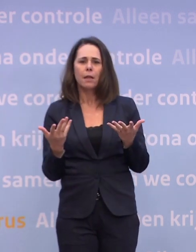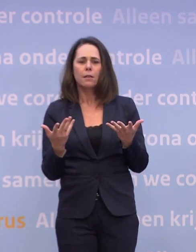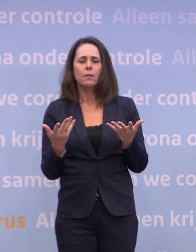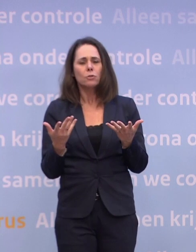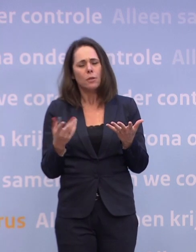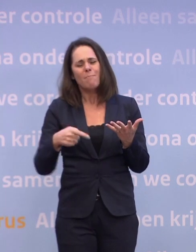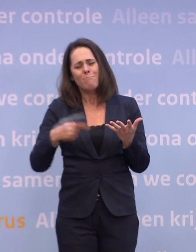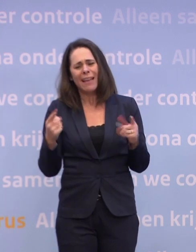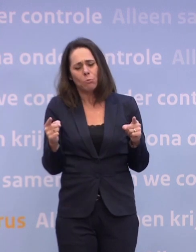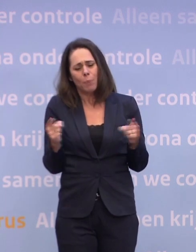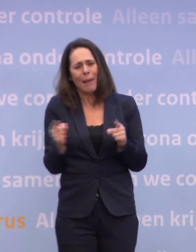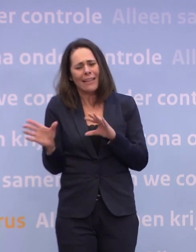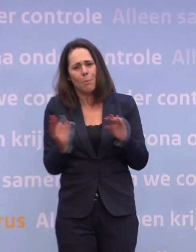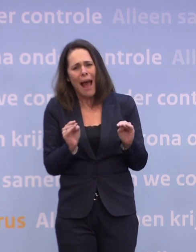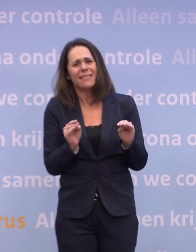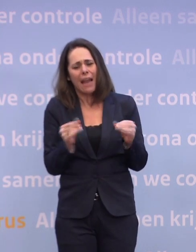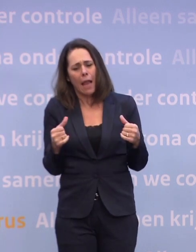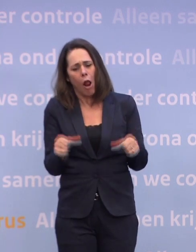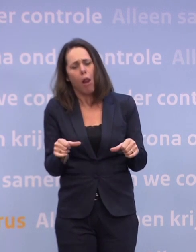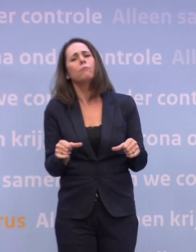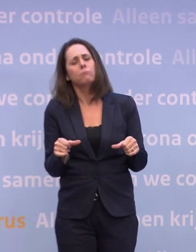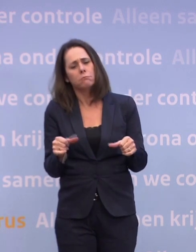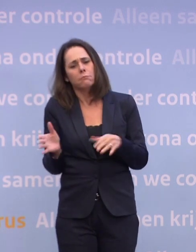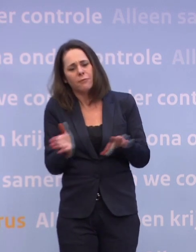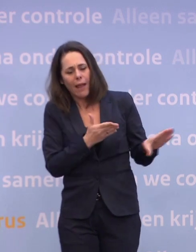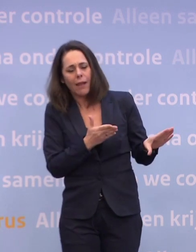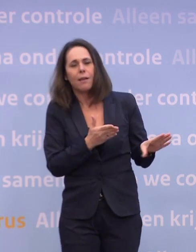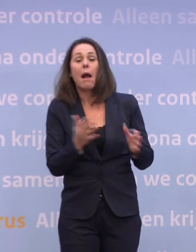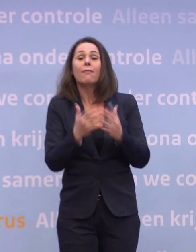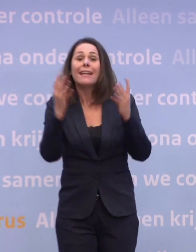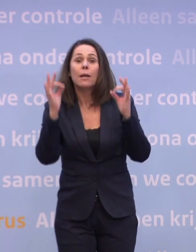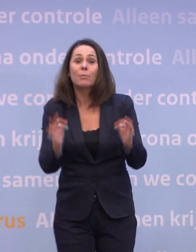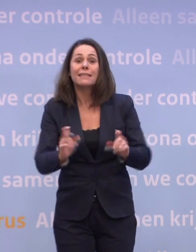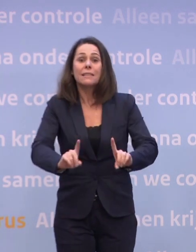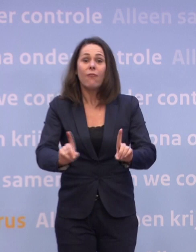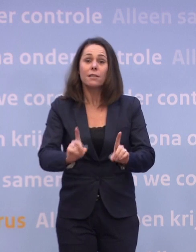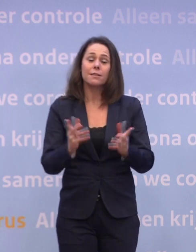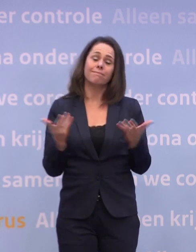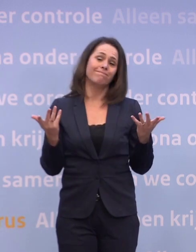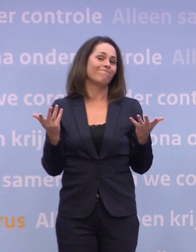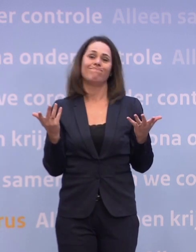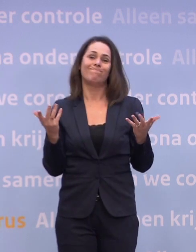Dus daar is echt perspectief, in dat eerste halfjaar. En wanneer exact wat, ja, dat is op dit moment heel erg moeilijk te voorspellen.